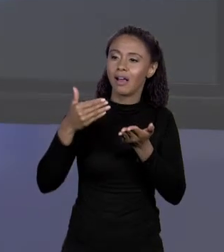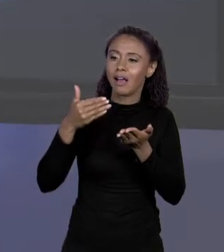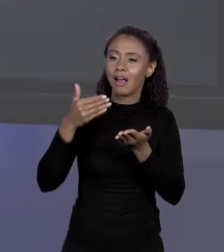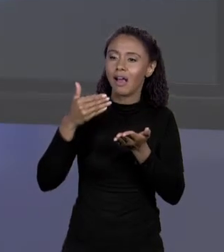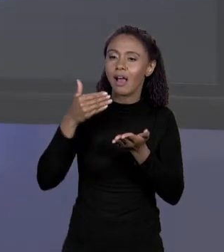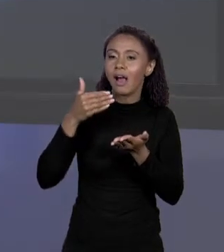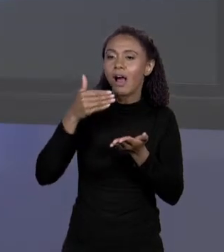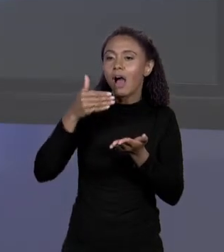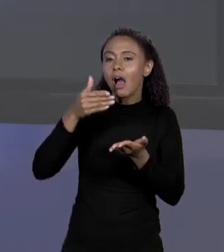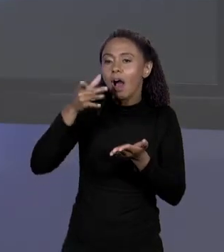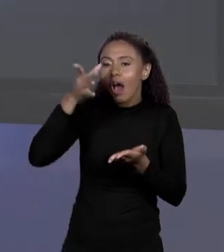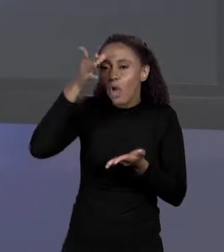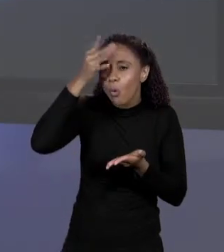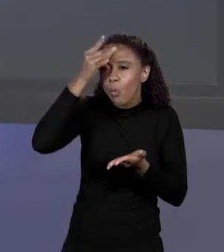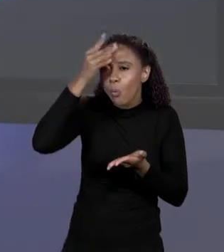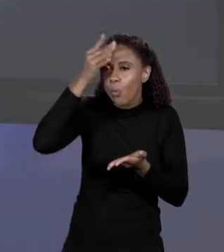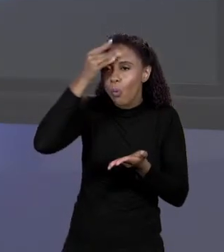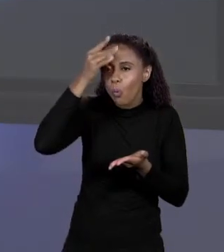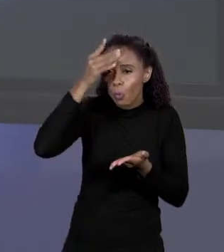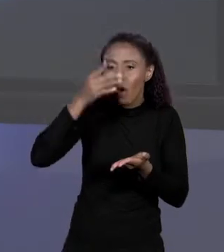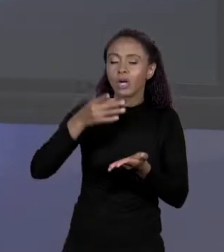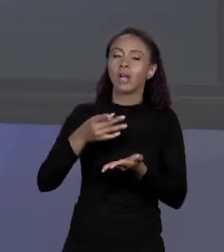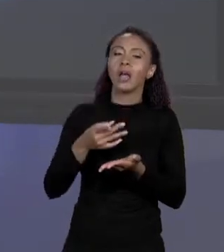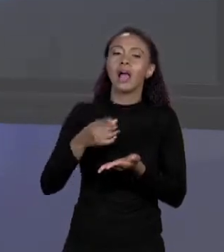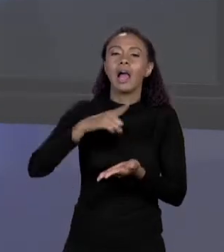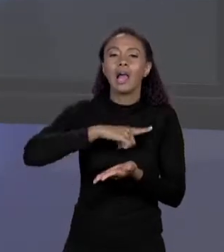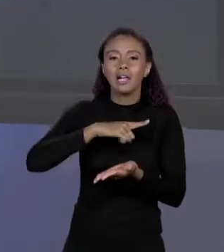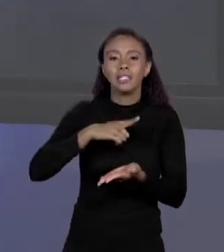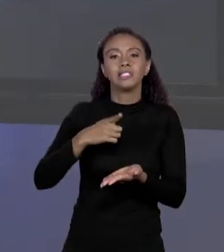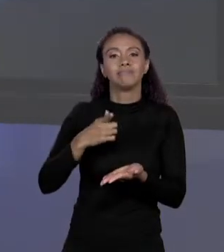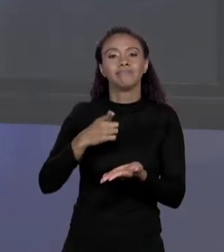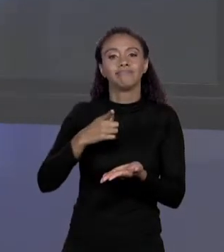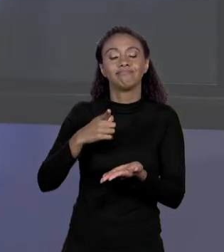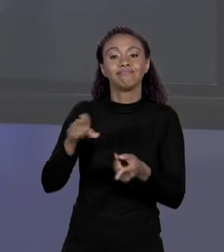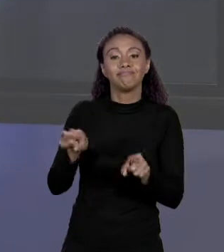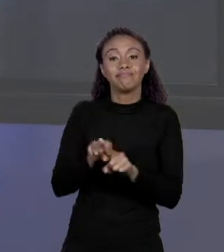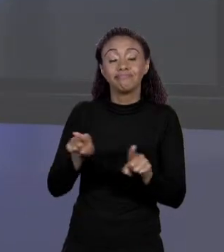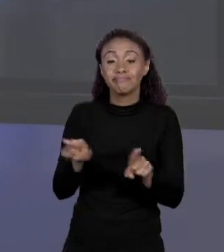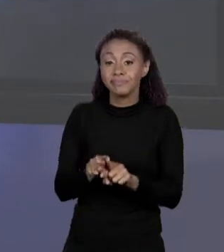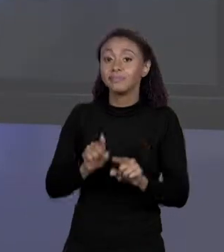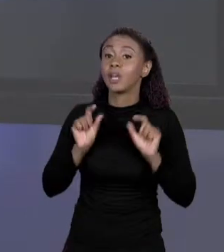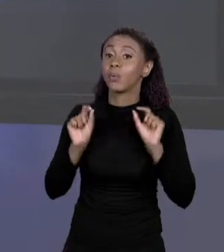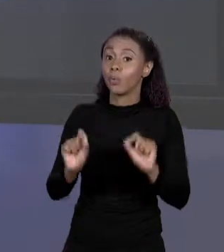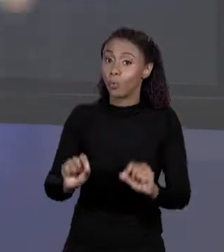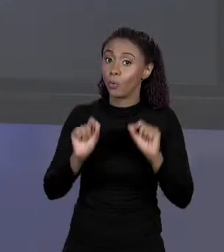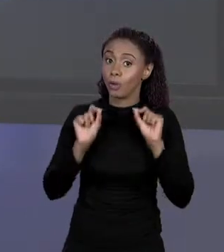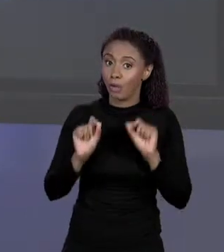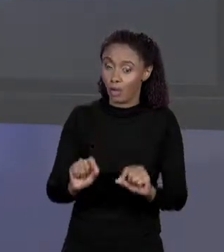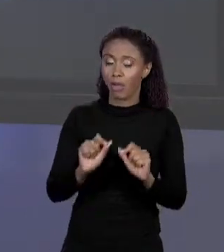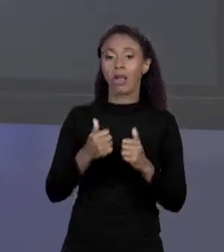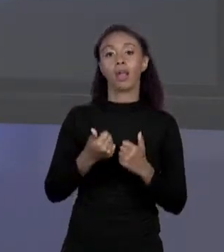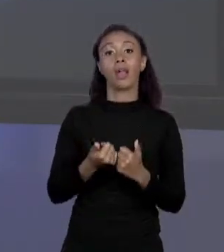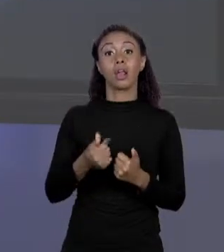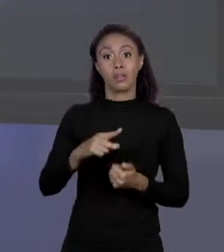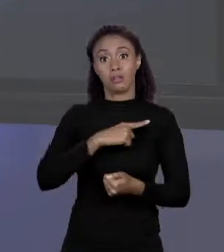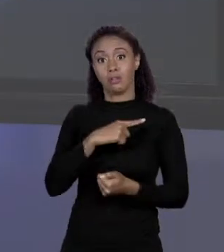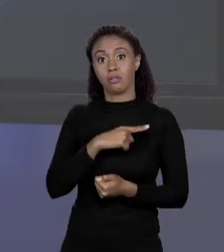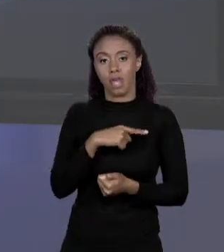ENTENDER COMO ELE FUNCIONA NA MEMÓRIA É ESSENCIAL, EM ESPECIAL QUE TENHA O ARRANJO LÁ, O ENDEREÇO E O ENDEREÇO QUE VAI SER COLOCADO NA